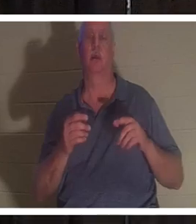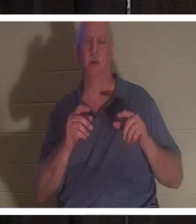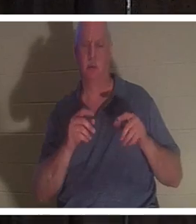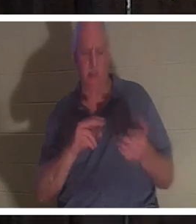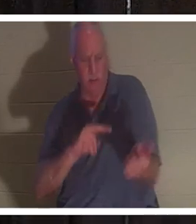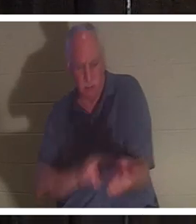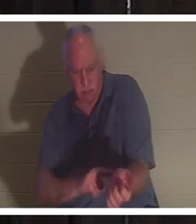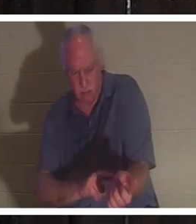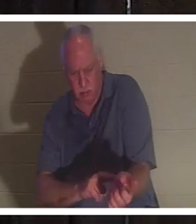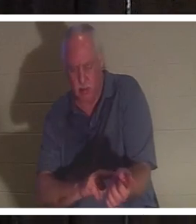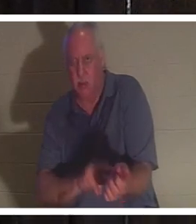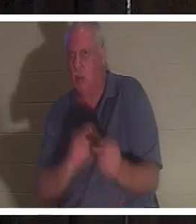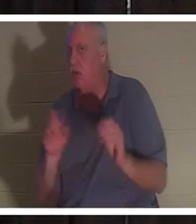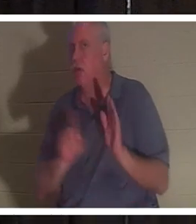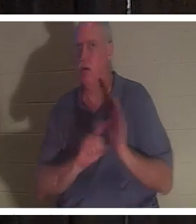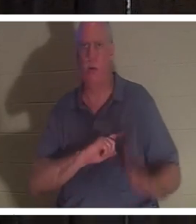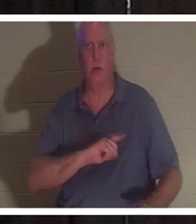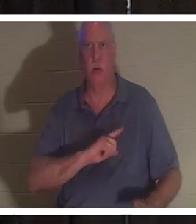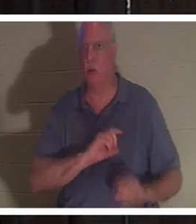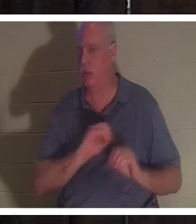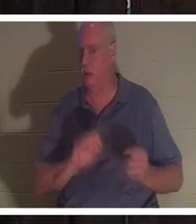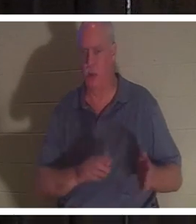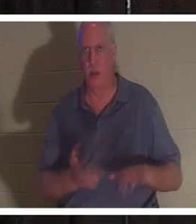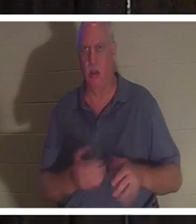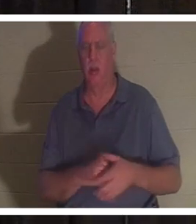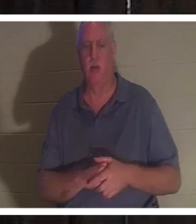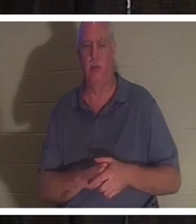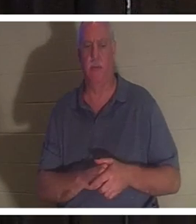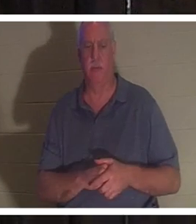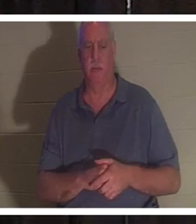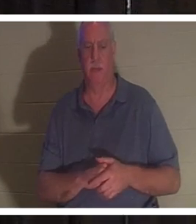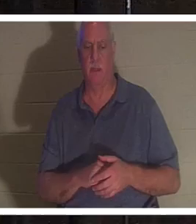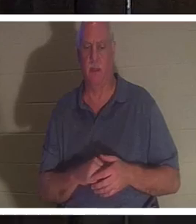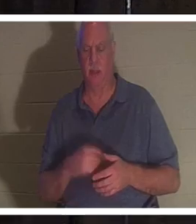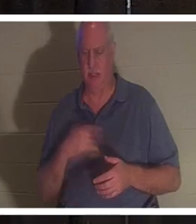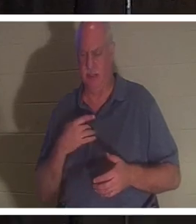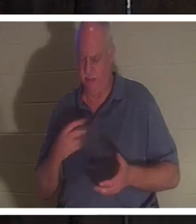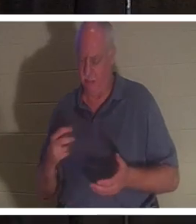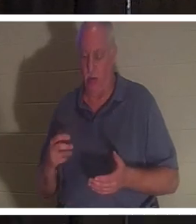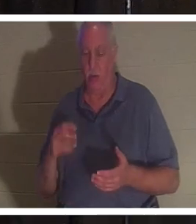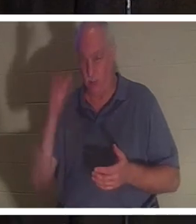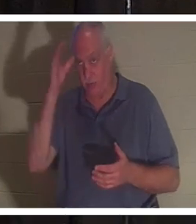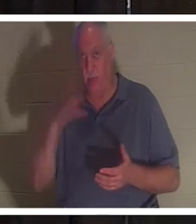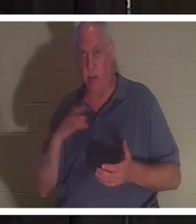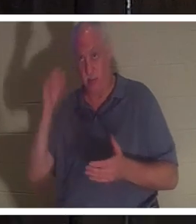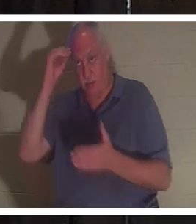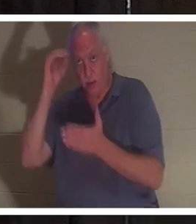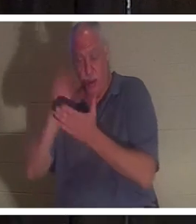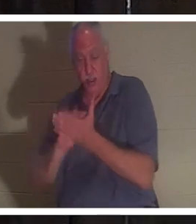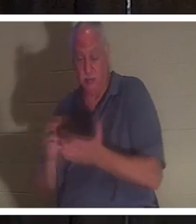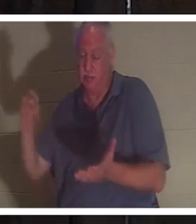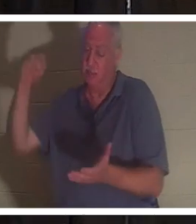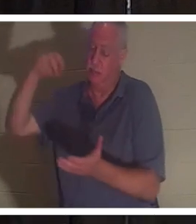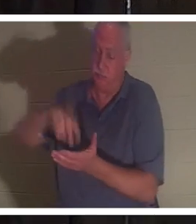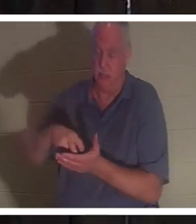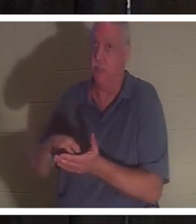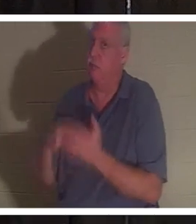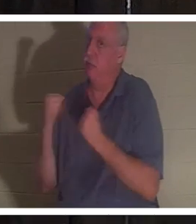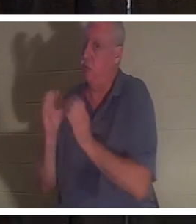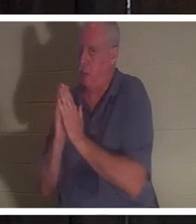她死了。他跪倒在地。这个人也知道如何祈祷，他跪下